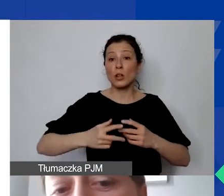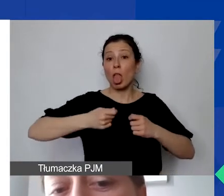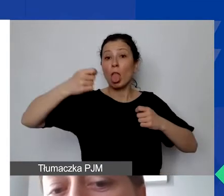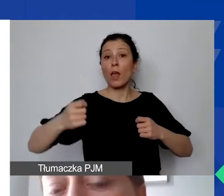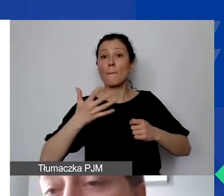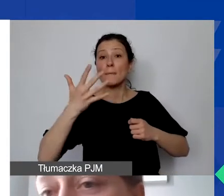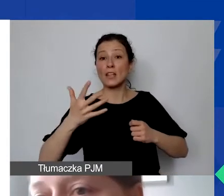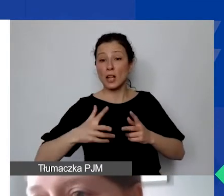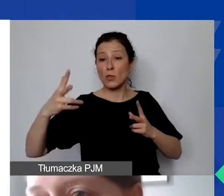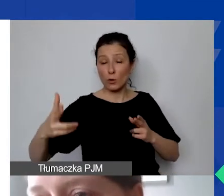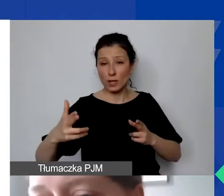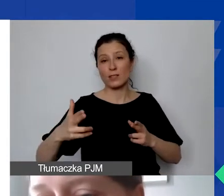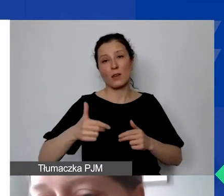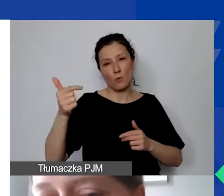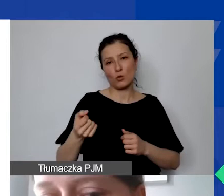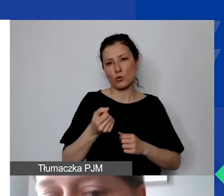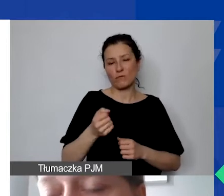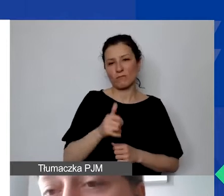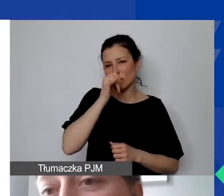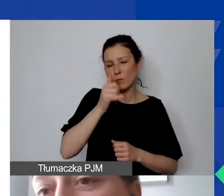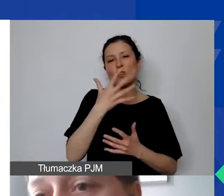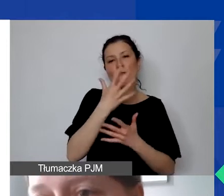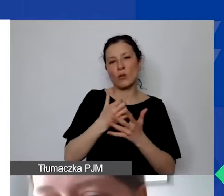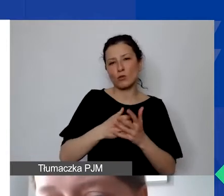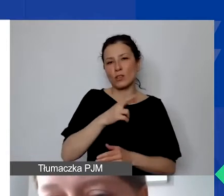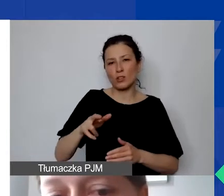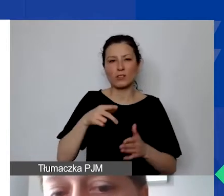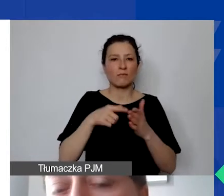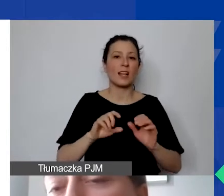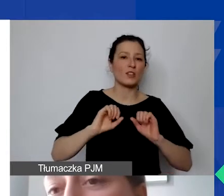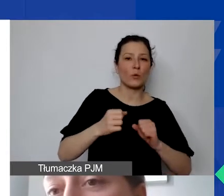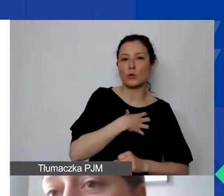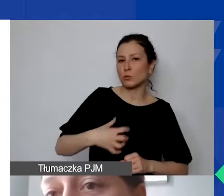Nie można go wykorzystywać do działalności gospodarczej, nie można go sprzedać.